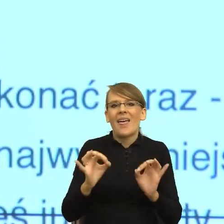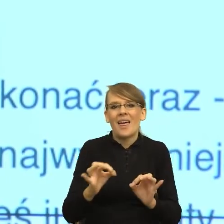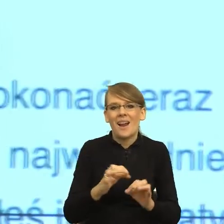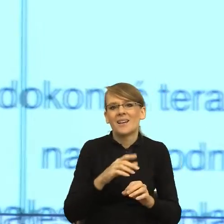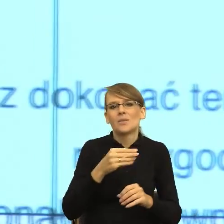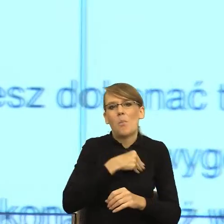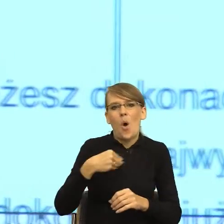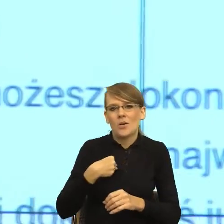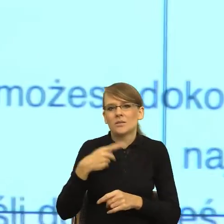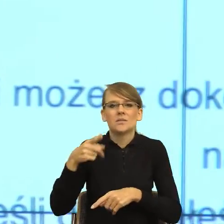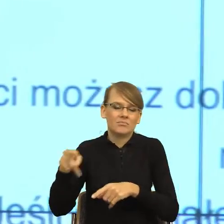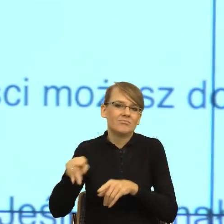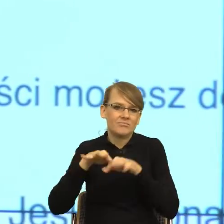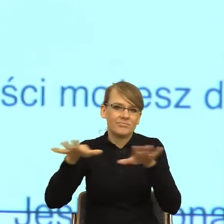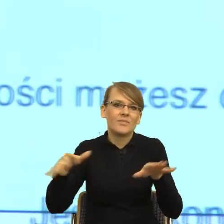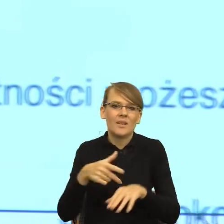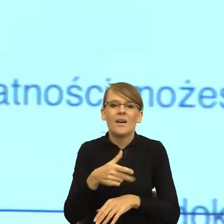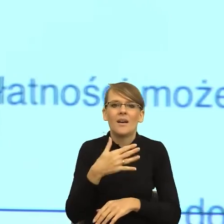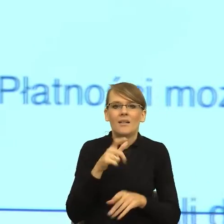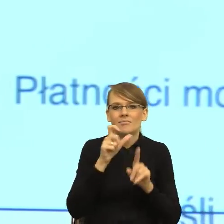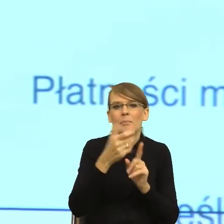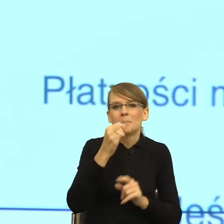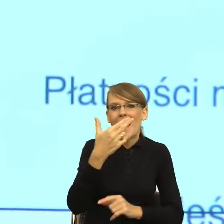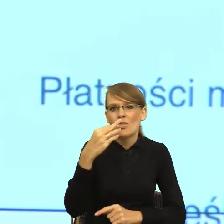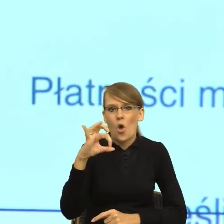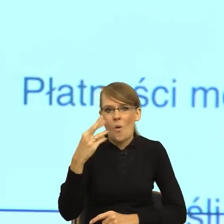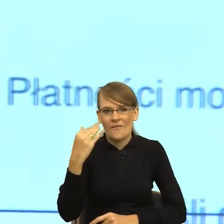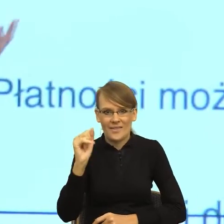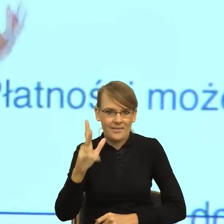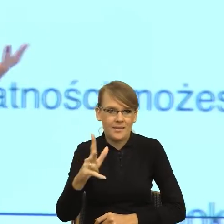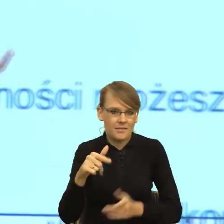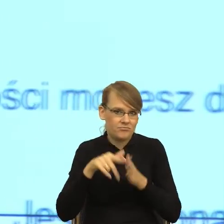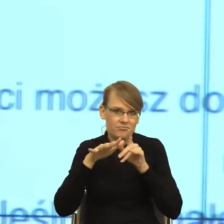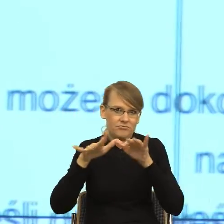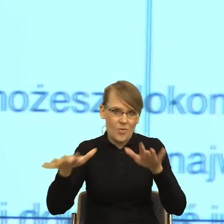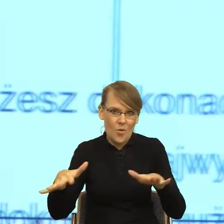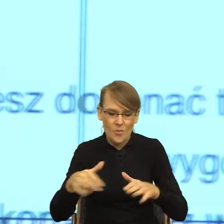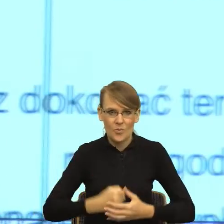Natomiast te reguły poprawności językowej, które z takim mozołem